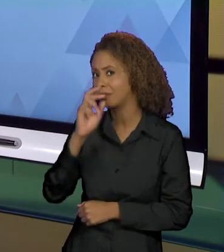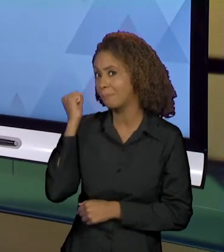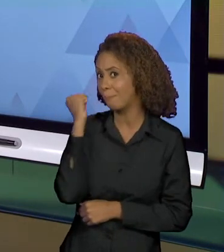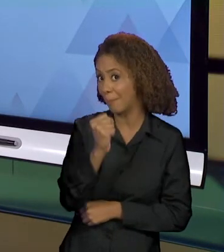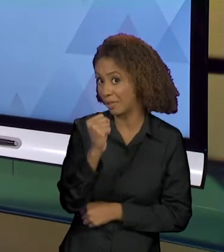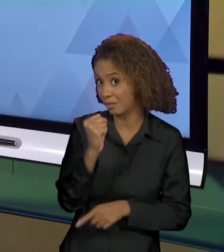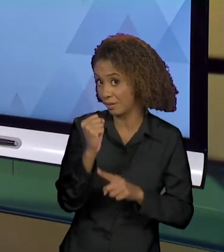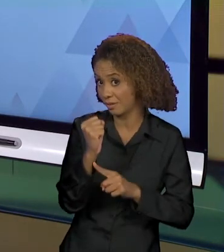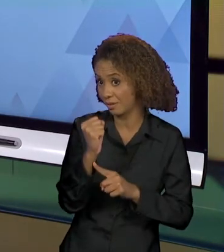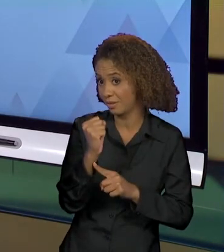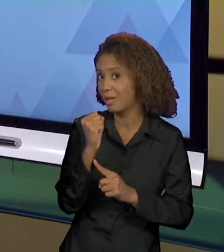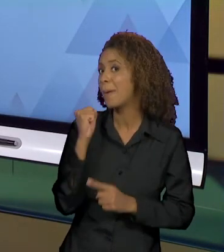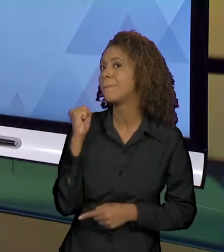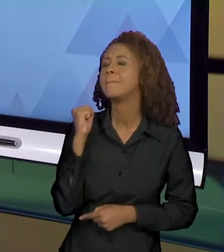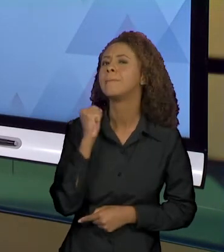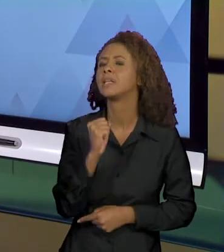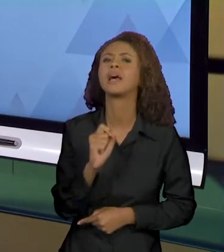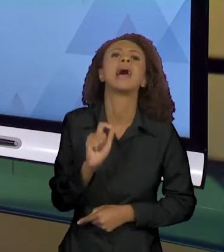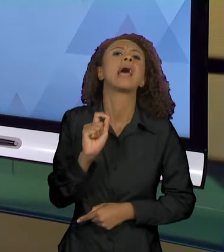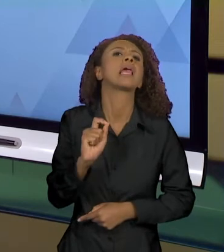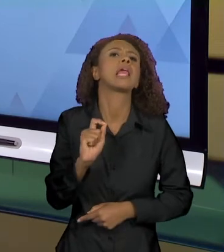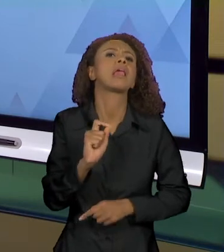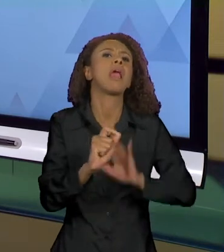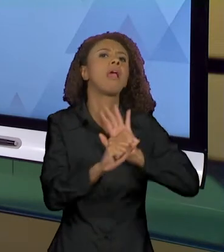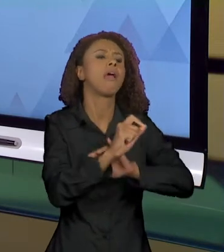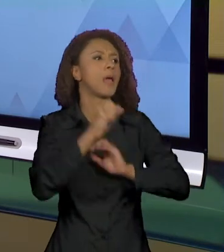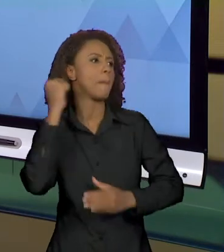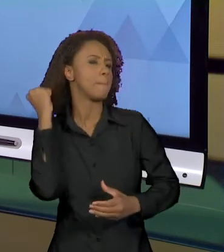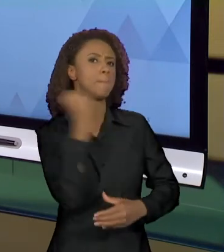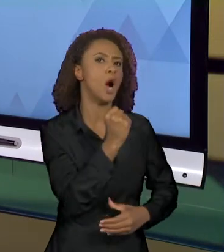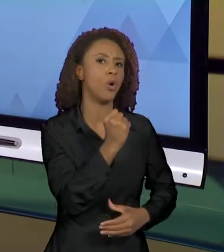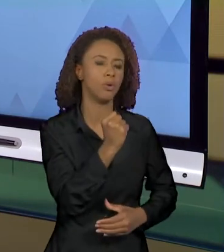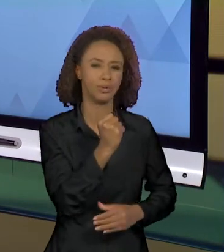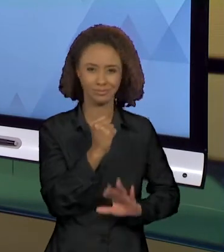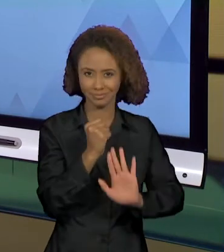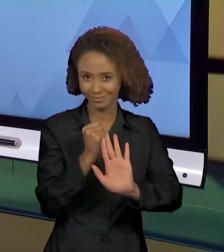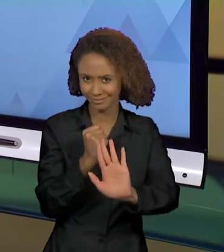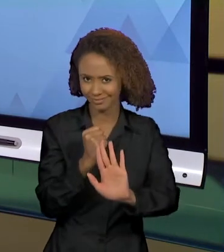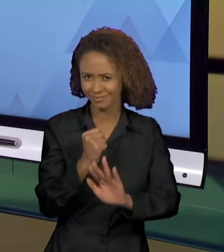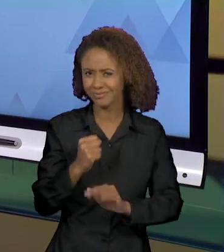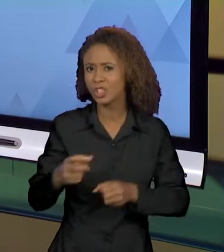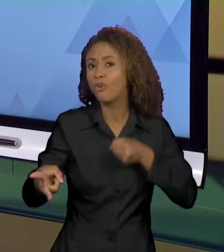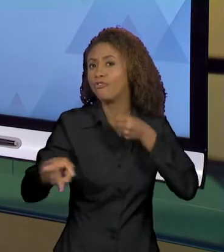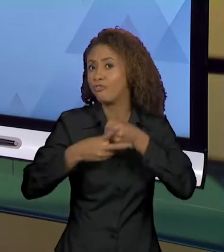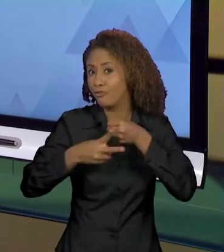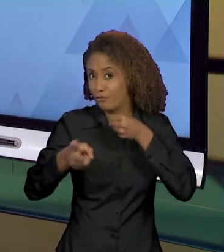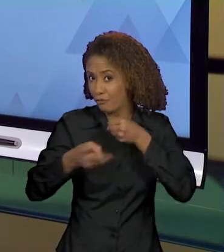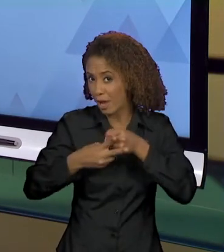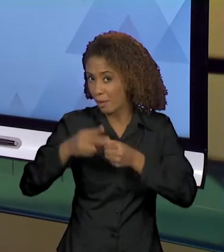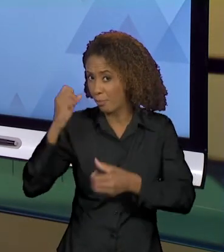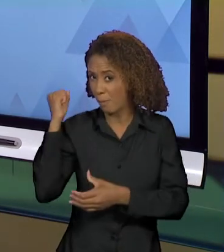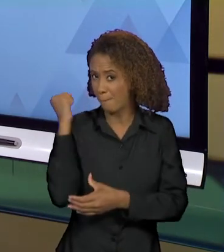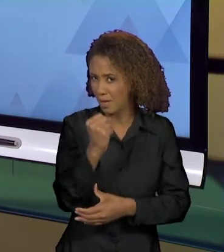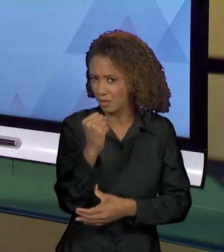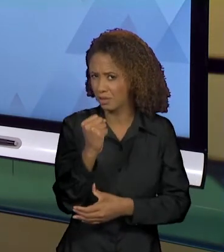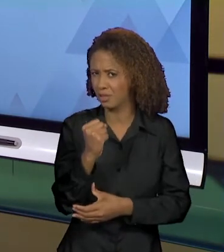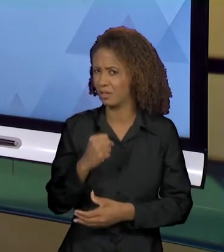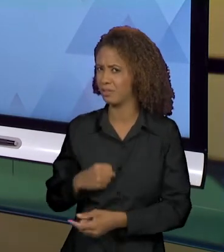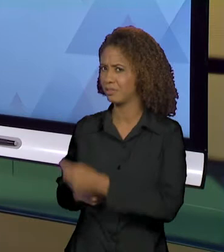QUEM MATA? SERÁ QUE ESSE VERBO É COERENTE COM